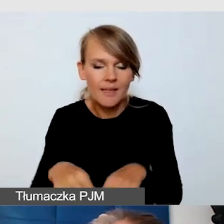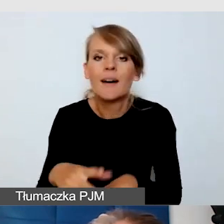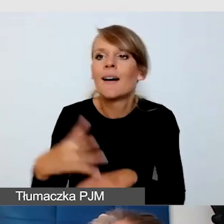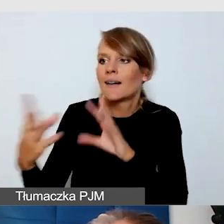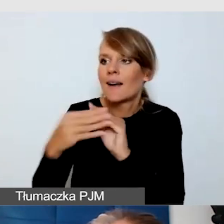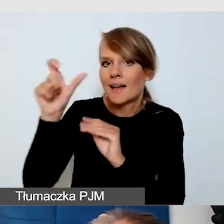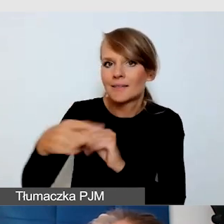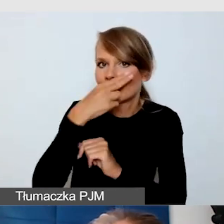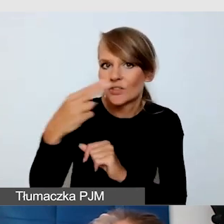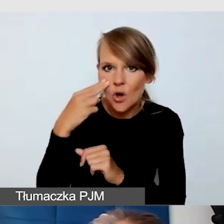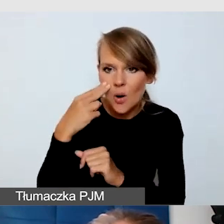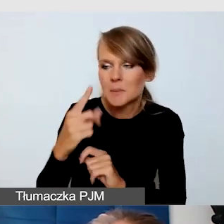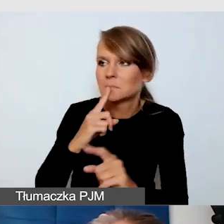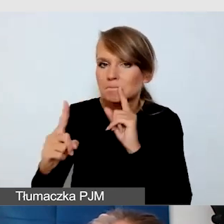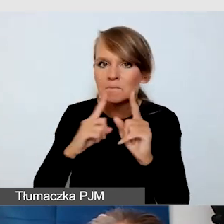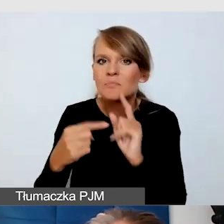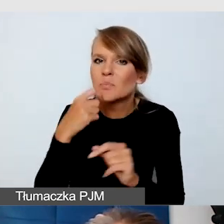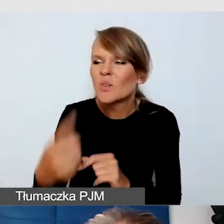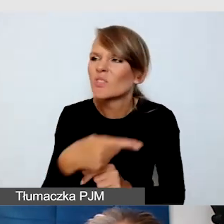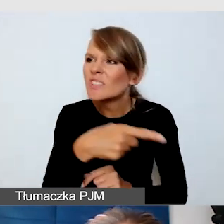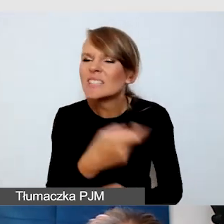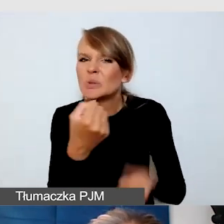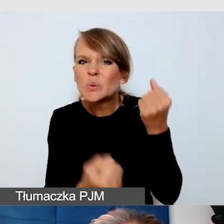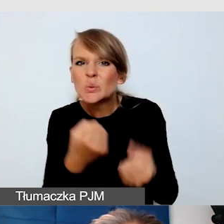że mam takie wyzwanie, wspólnie zastanawialiśmy się, jak mamy to rozwiązać,